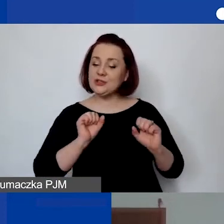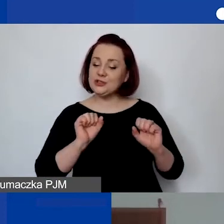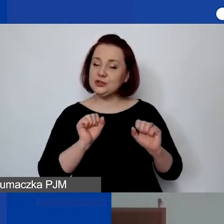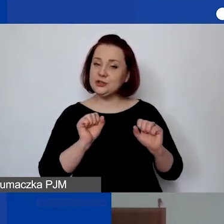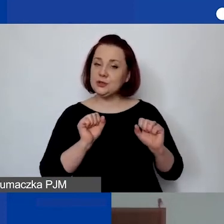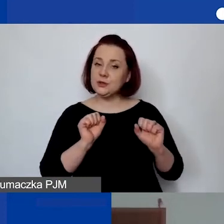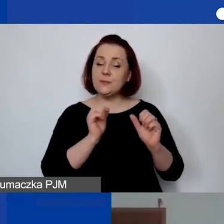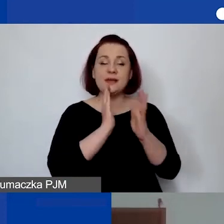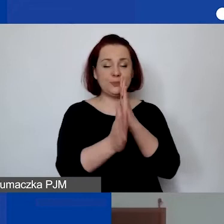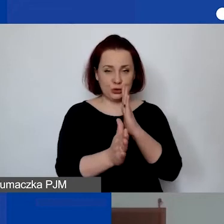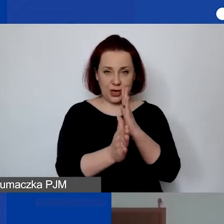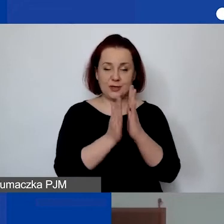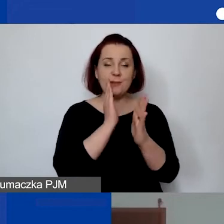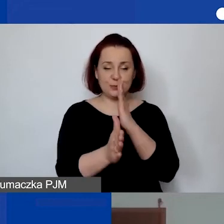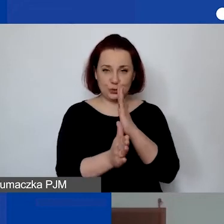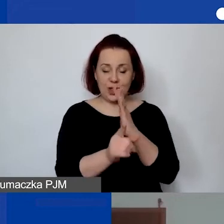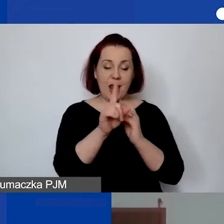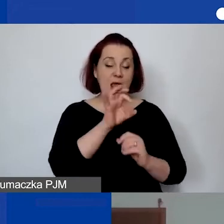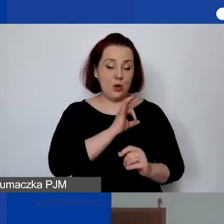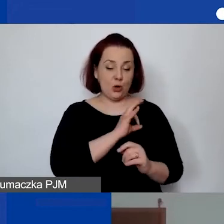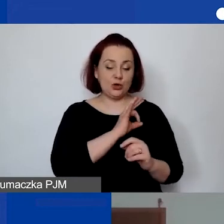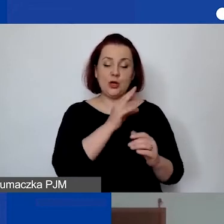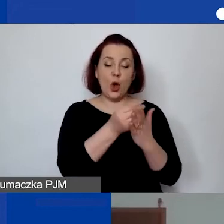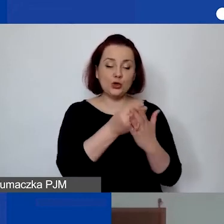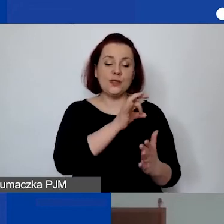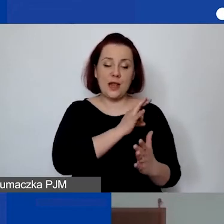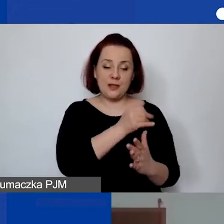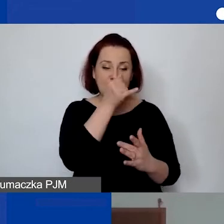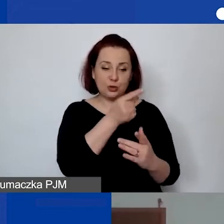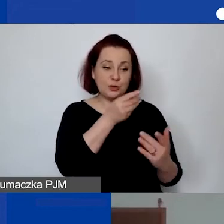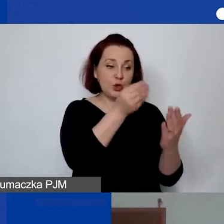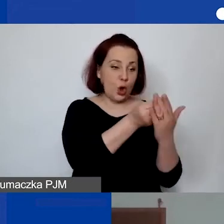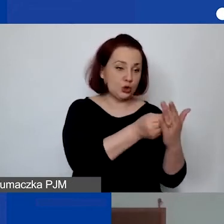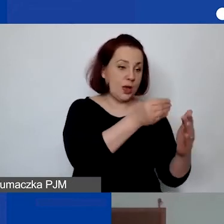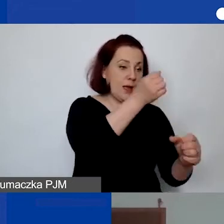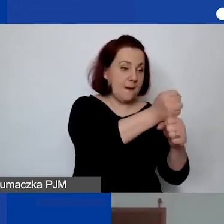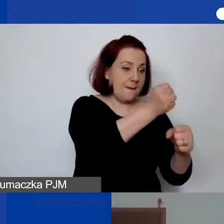Koszty delegacji nie mogą być przypisane do kosztów personelu. Koszty personelu to koszty wynagrodzeń.